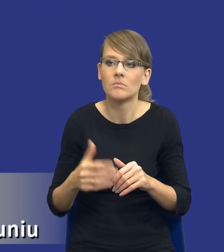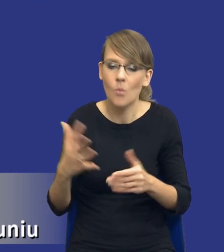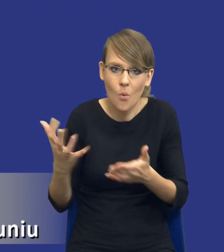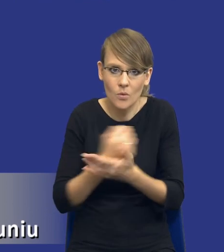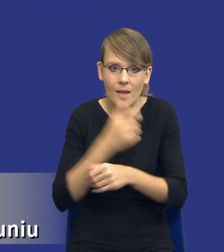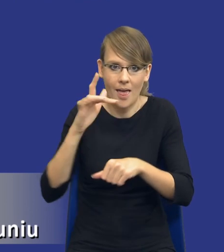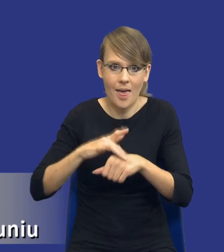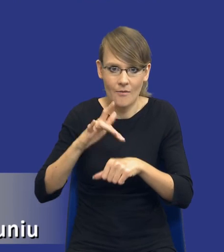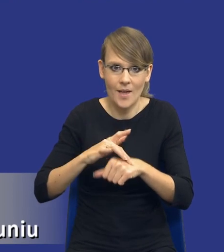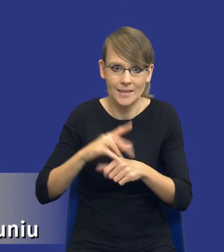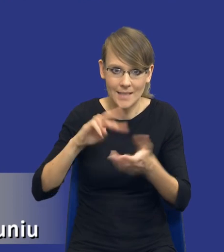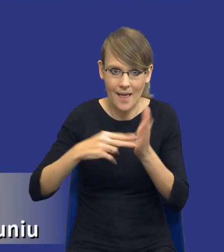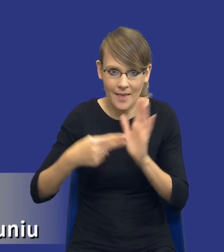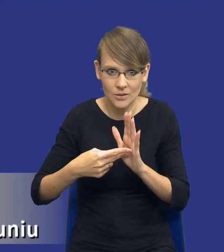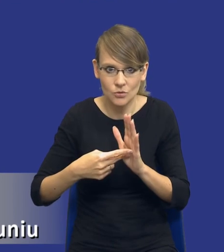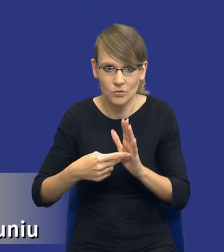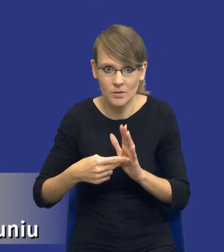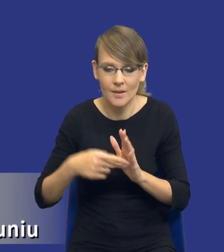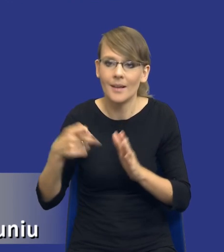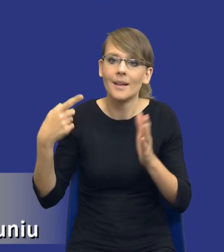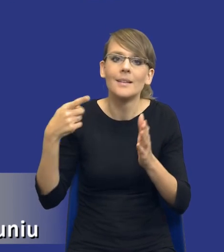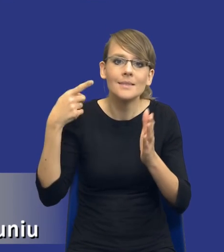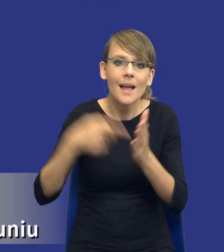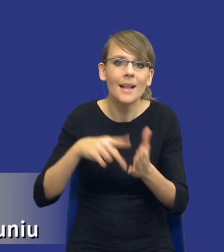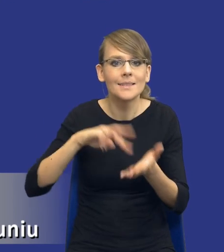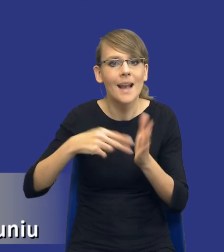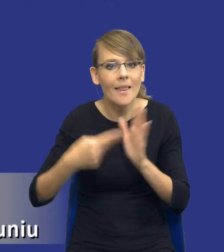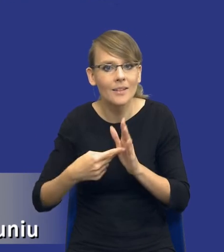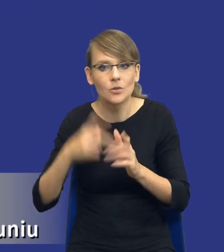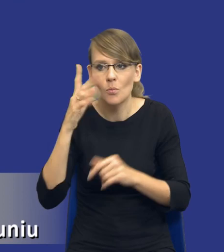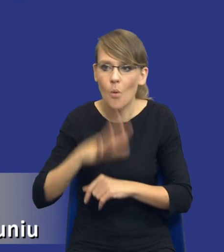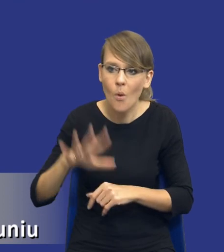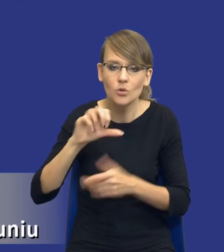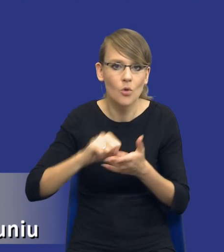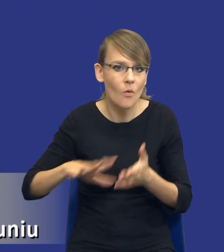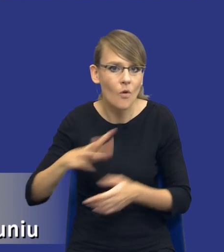strategiczne, te cele strategiczne, społeczne, środowiskowe, gospodarcze związane z